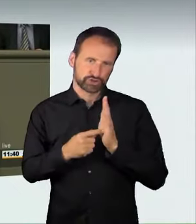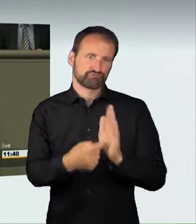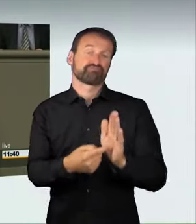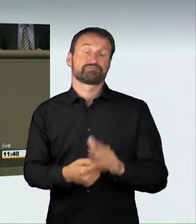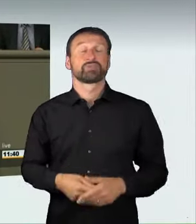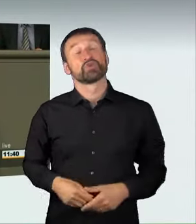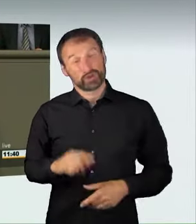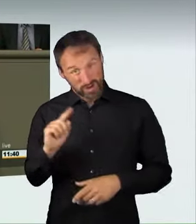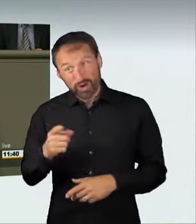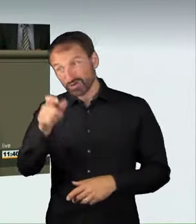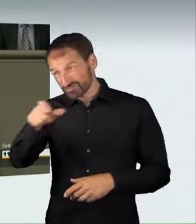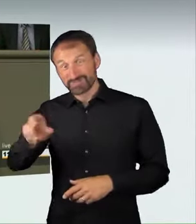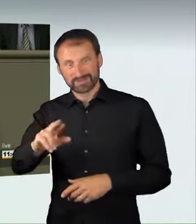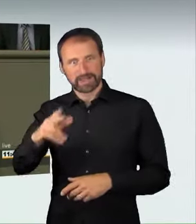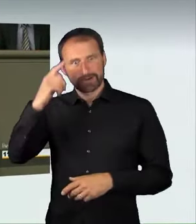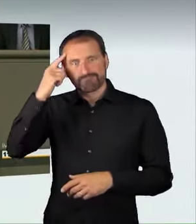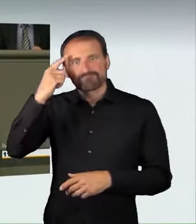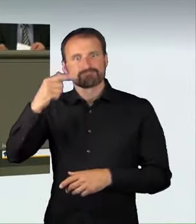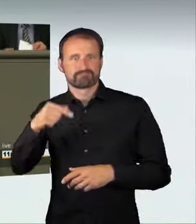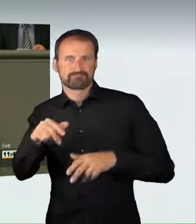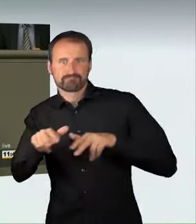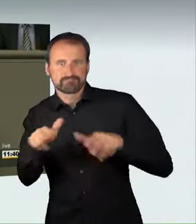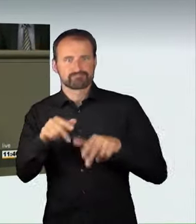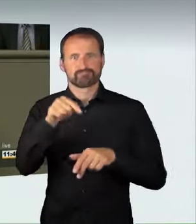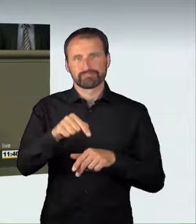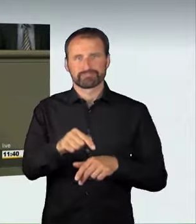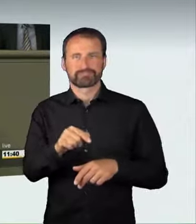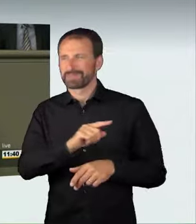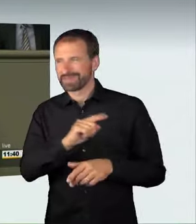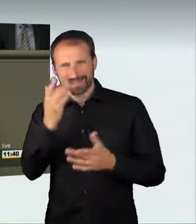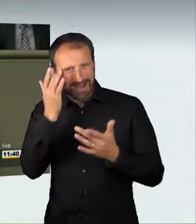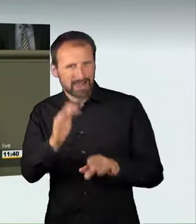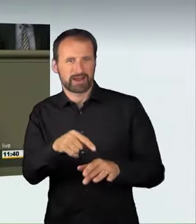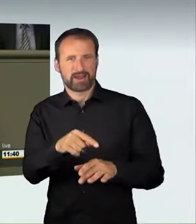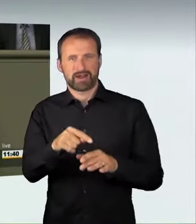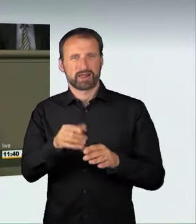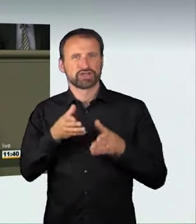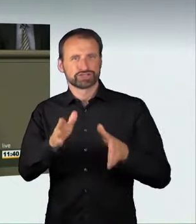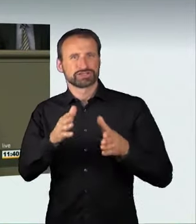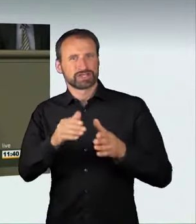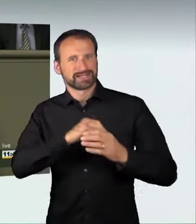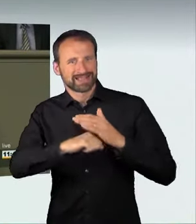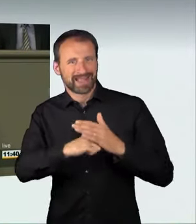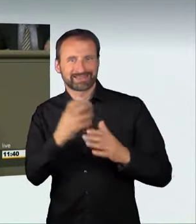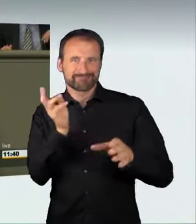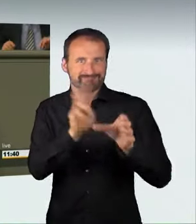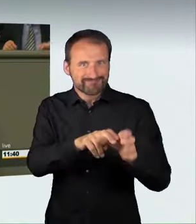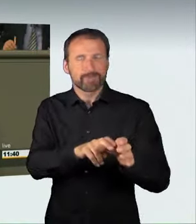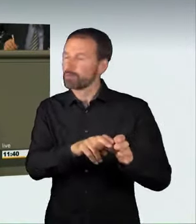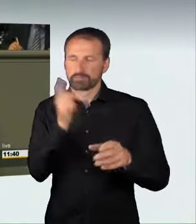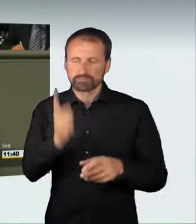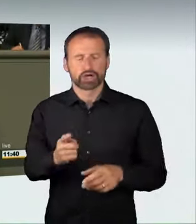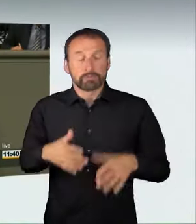die volle Härte des Gesetzes spüren. Liebe Kolleginnen und Kollegen,